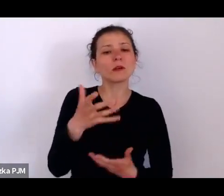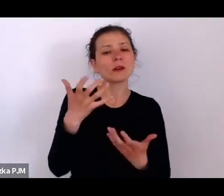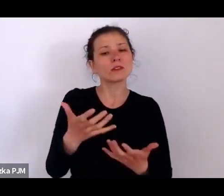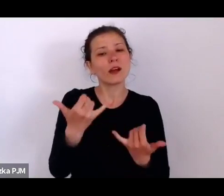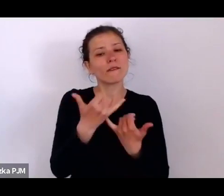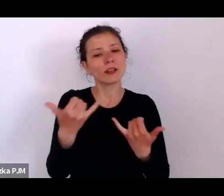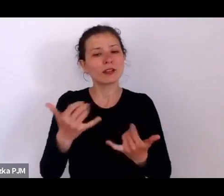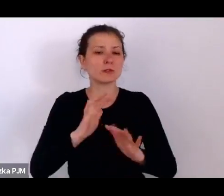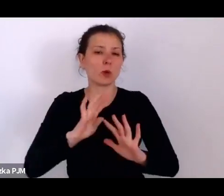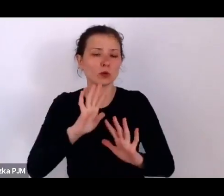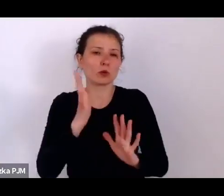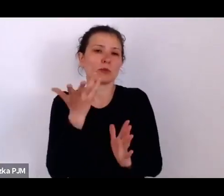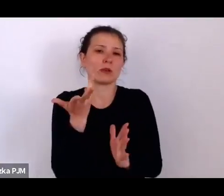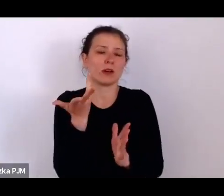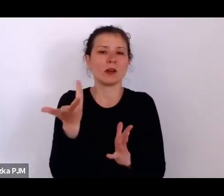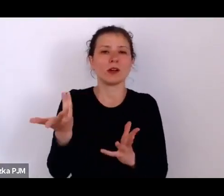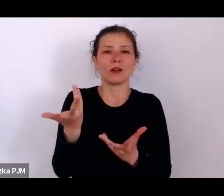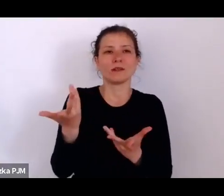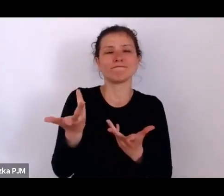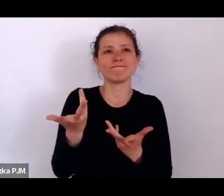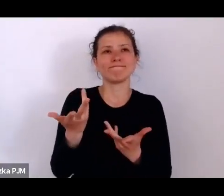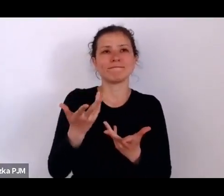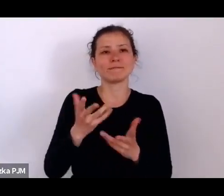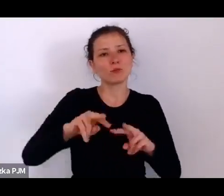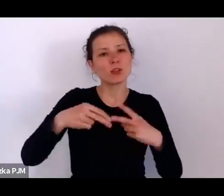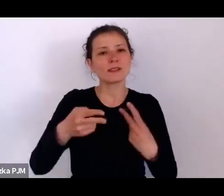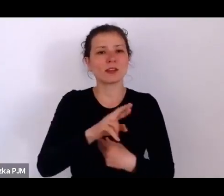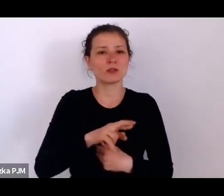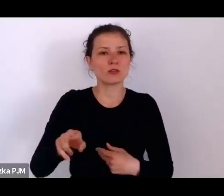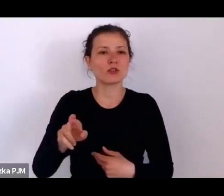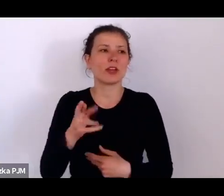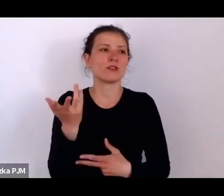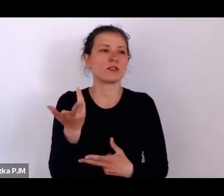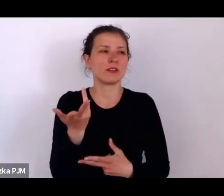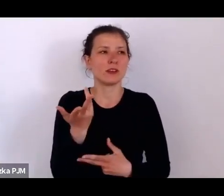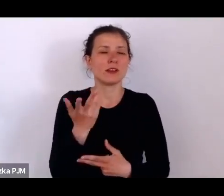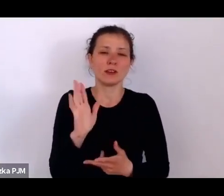Bardzo się cieszę, że Pani to dostrzegła, że Pani to zauważyła.